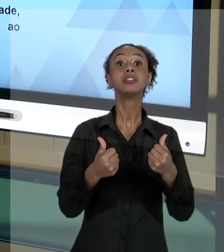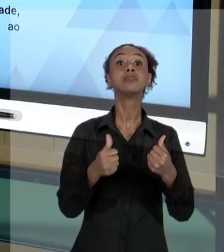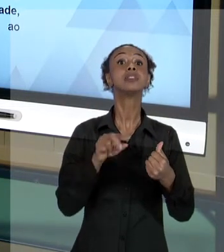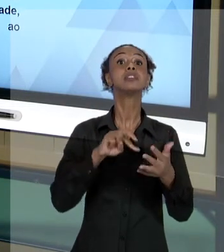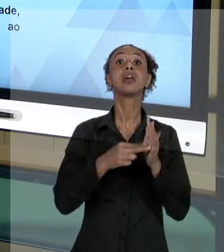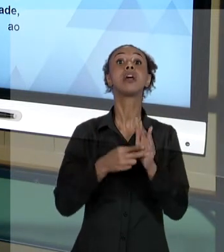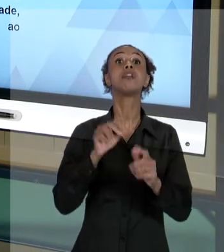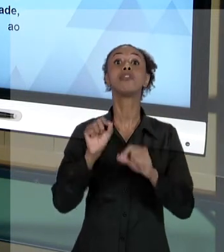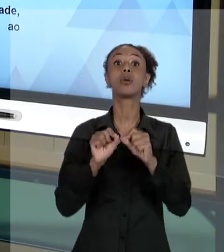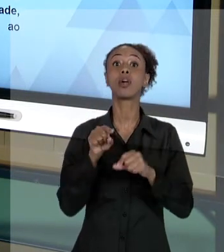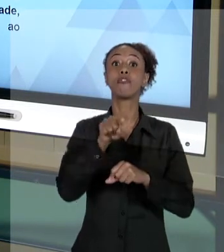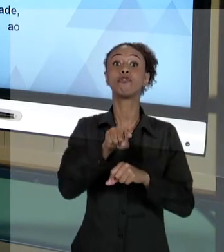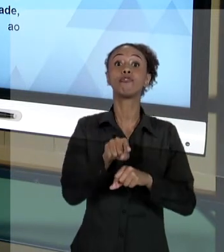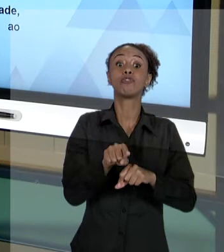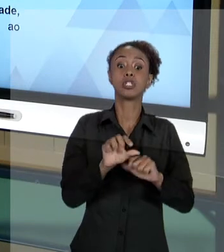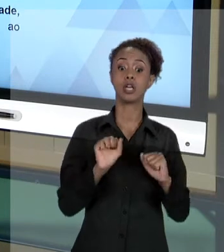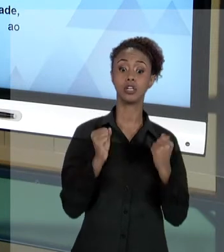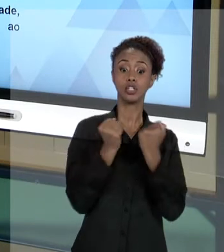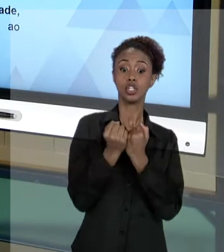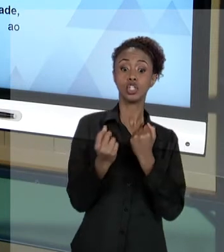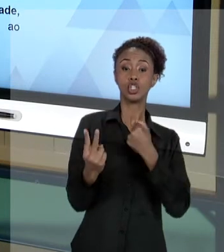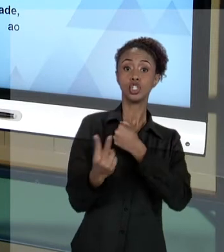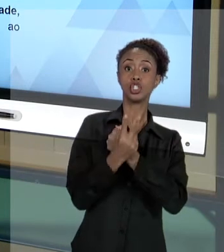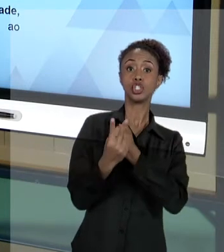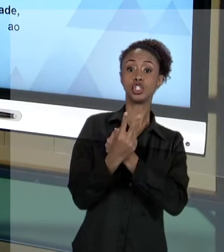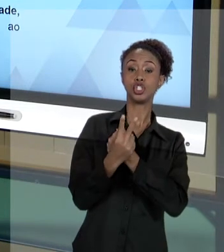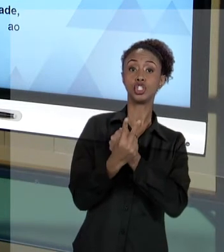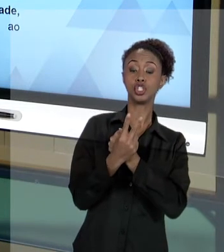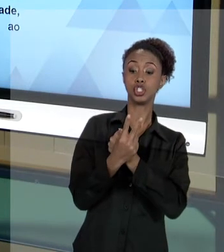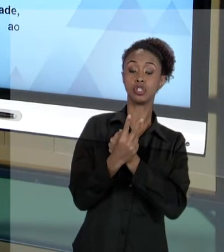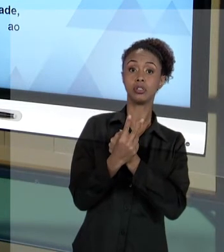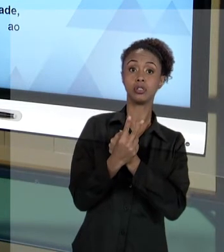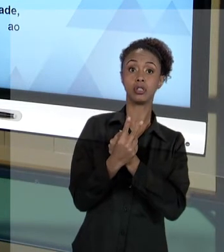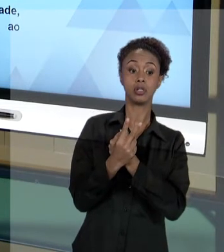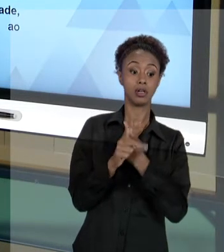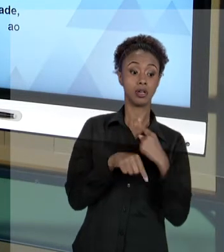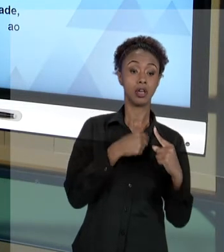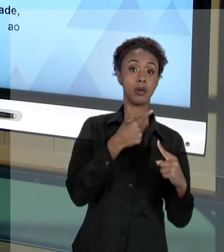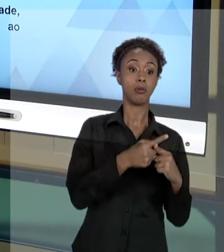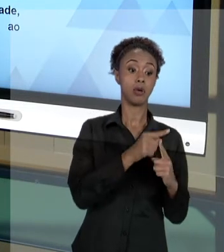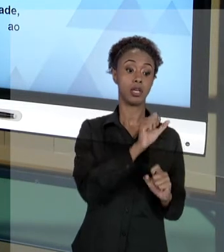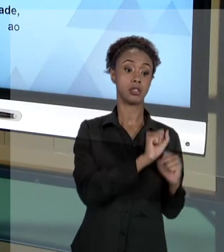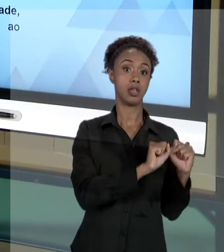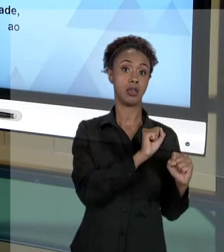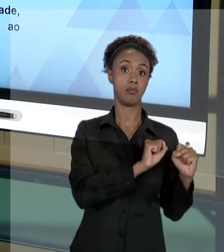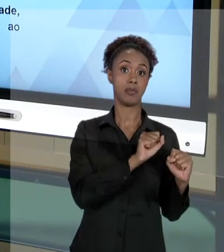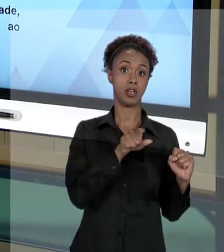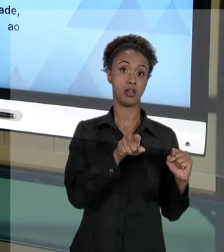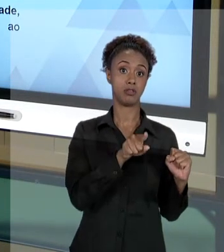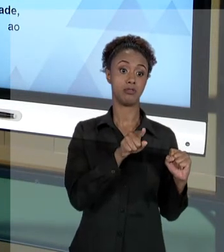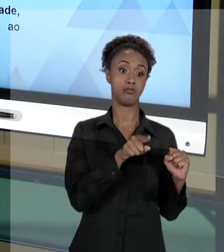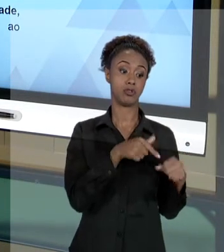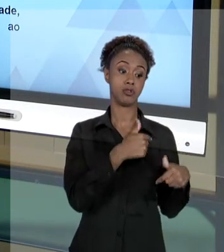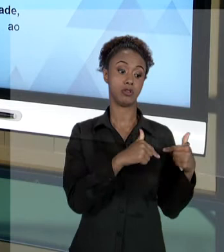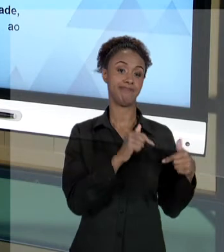E PROTEGENDO A INSTITUIÇÃO QUE VOCÊ TRABALHA. ENTÃO, QUANDO VOCÊ AGE RESPEITANDO ESSES